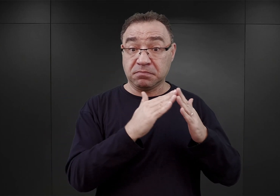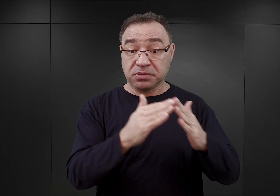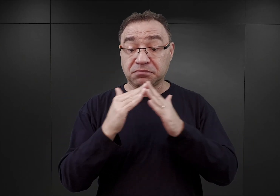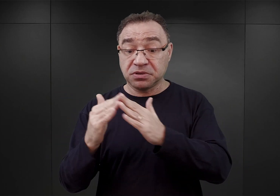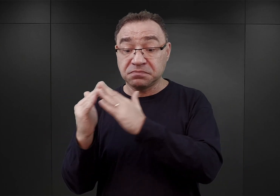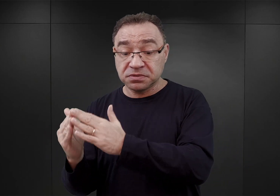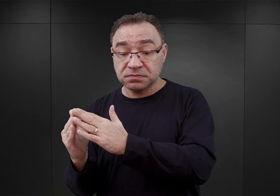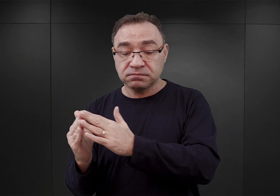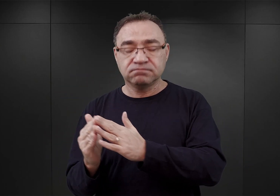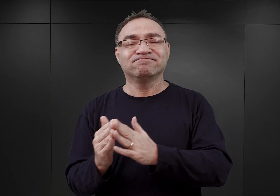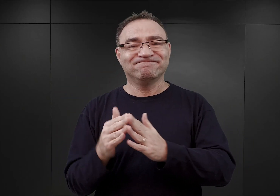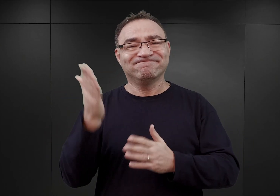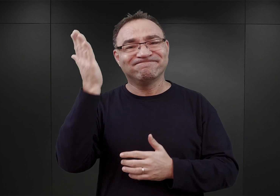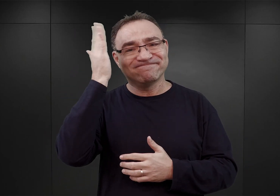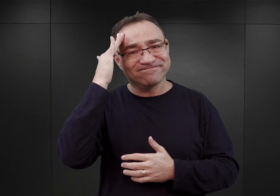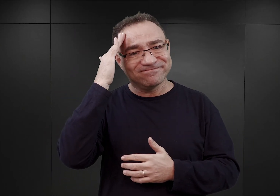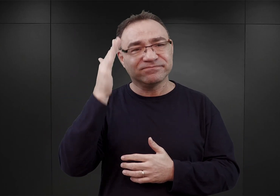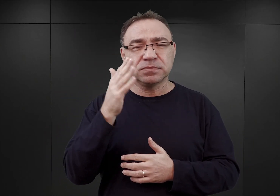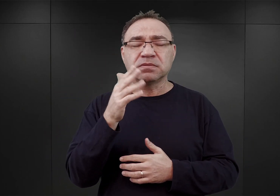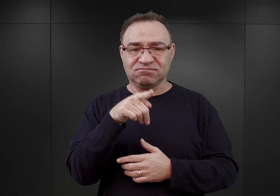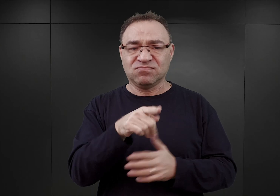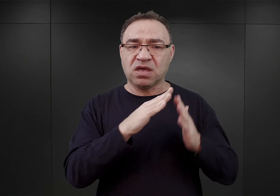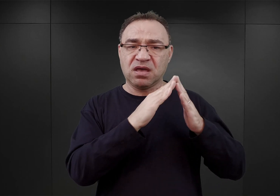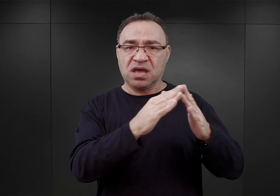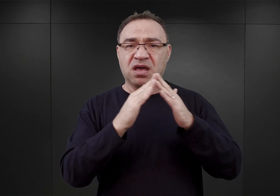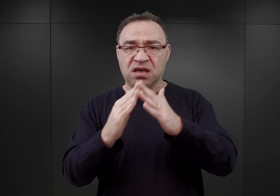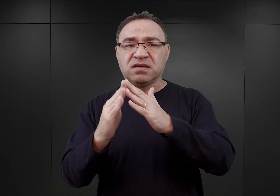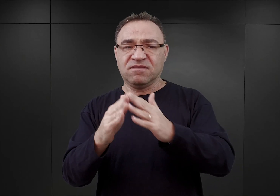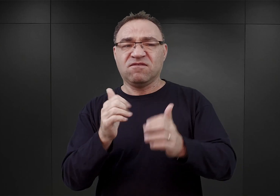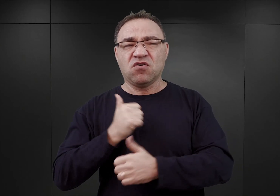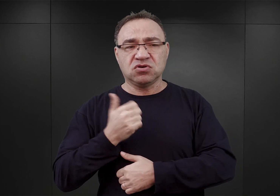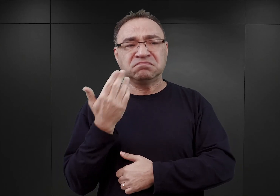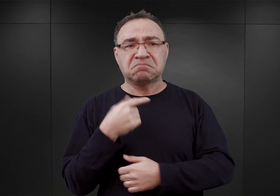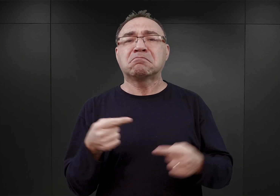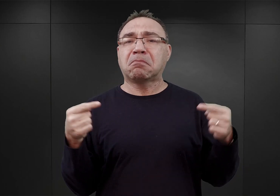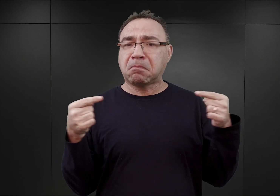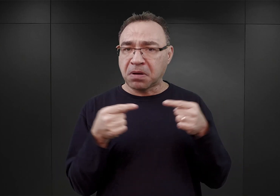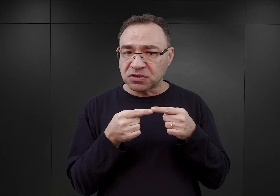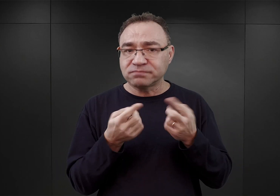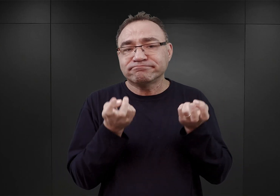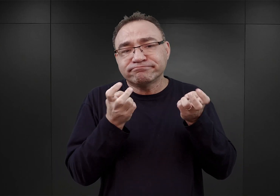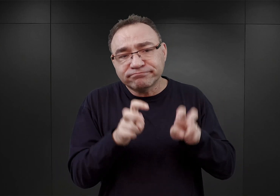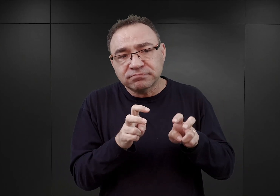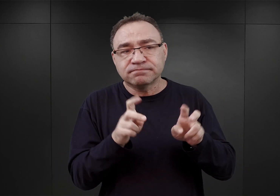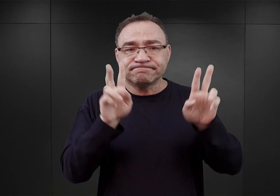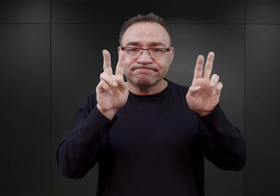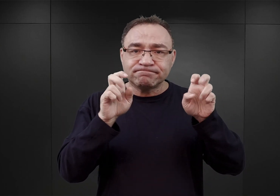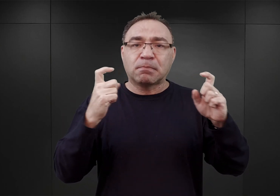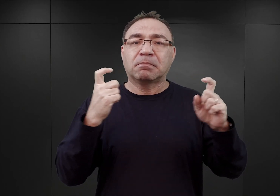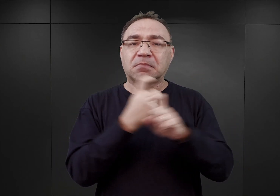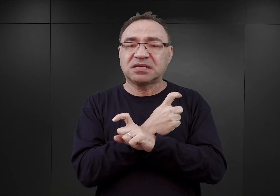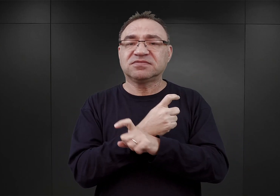z którego wynikało, że koszary te nadają się do stworzenia czegoś w rodzaju państwowego